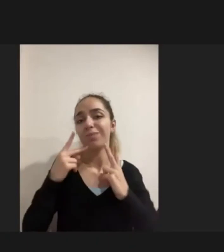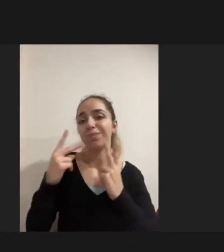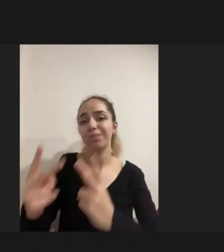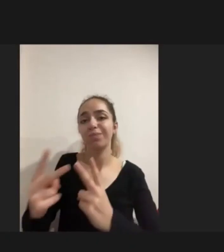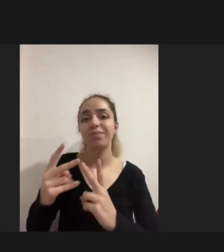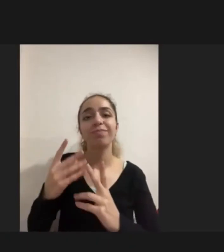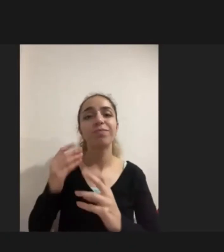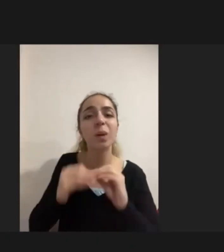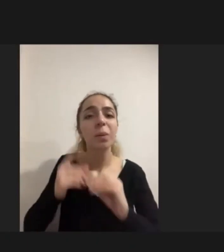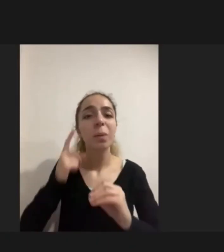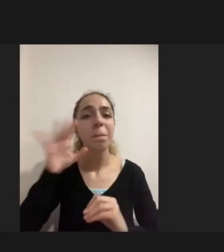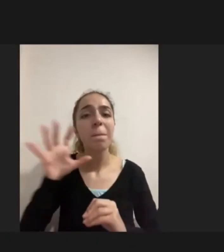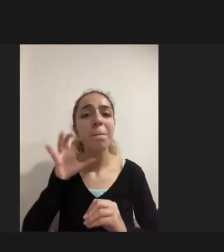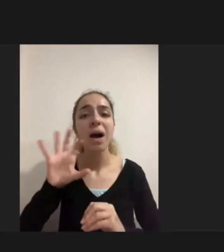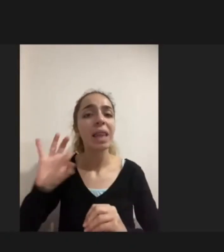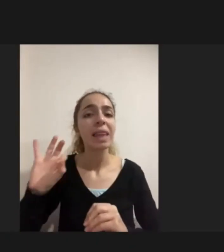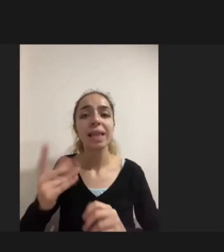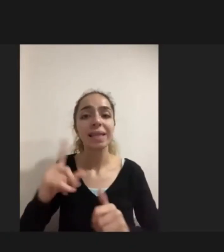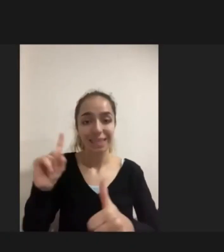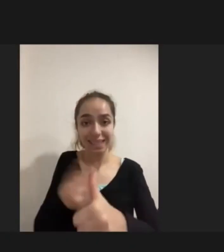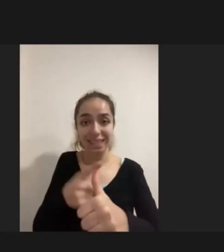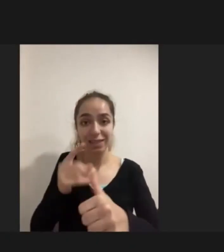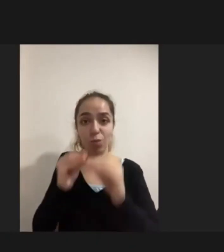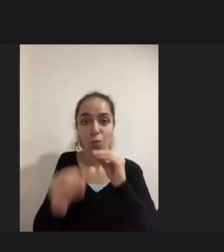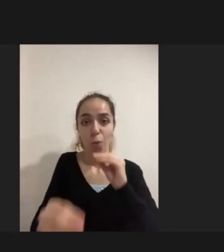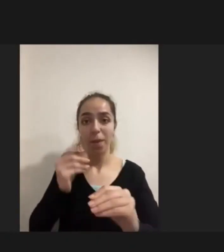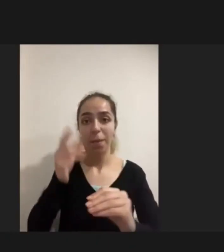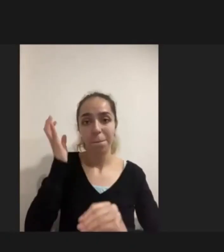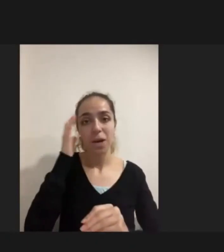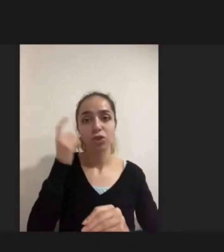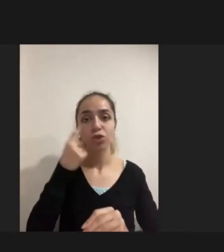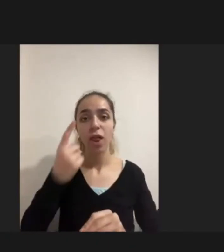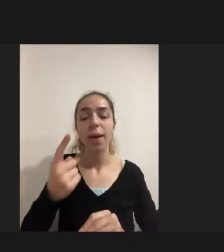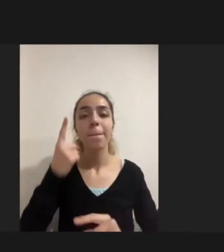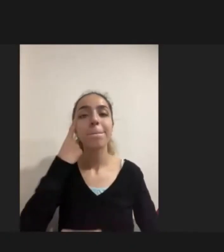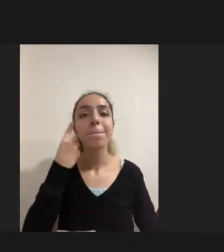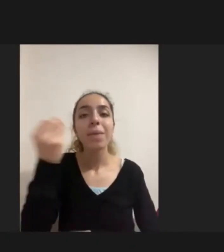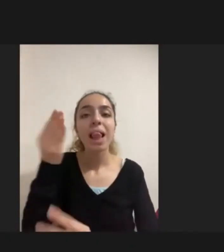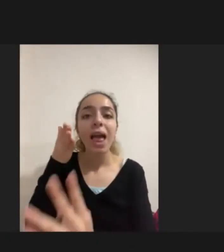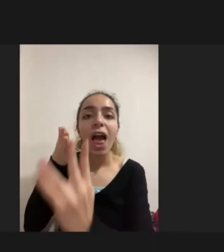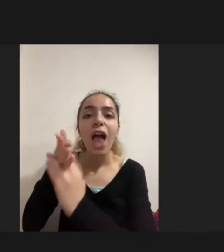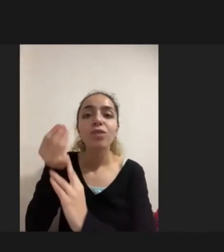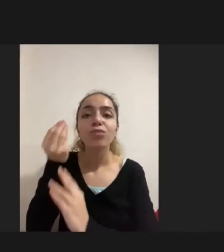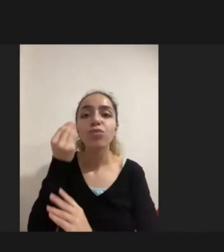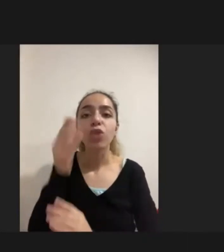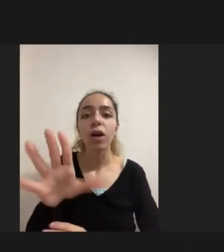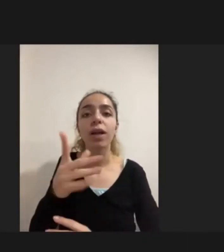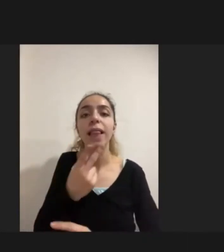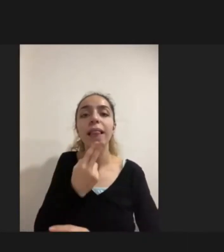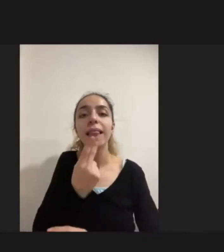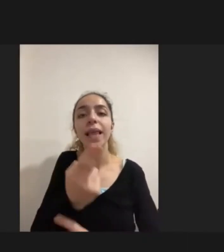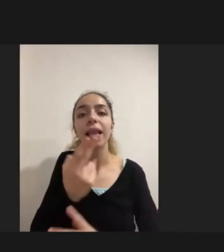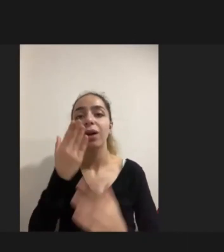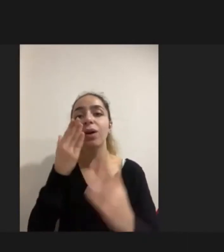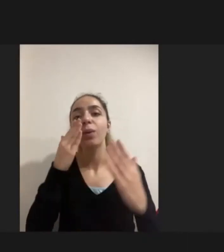Birinci problem bir bilgiye erişimde yaşanılan Büyük bir sıkıntı olması Dil bariyerinin olması birkaç dilden